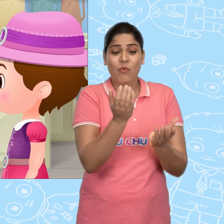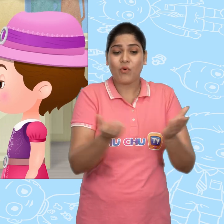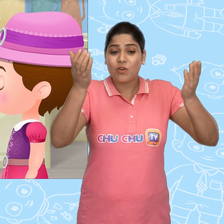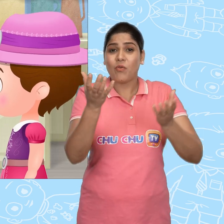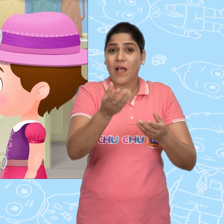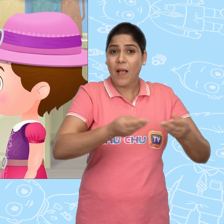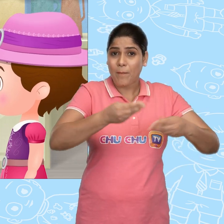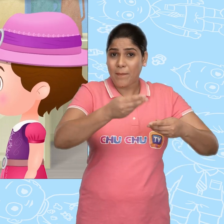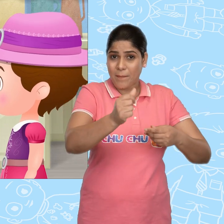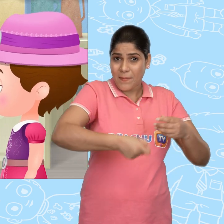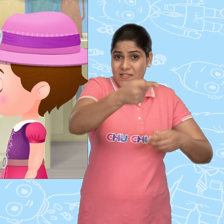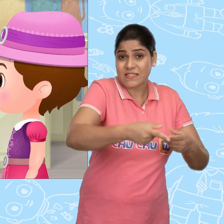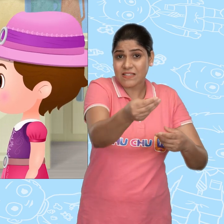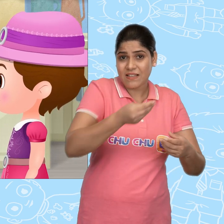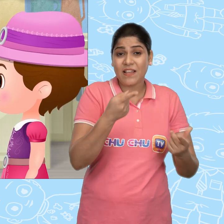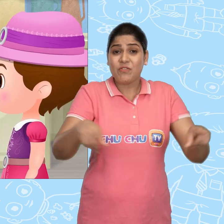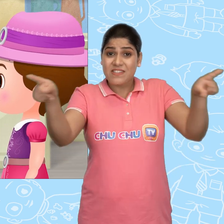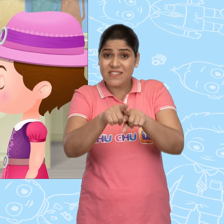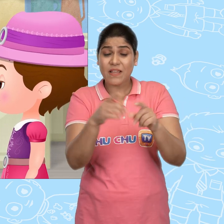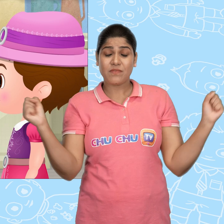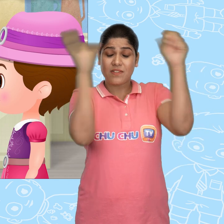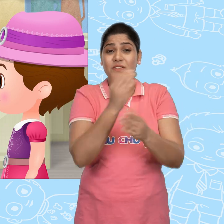जो हूबहू चमत्कारी कटोरे जैसा दिखता था.